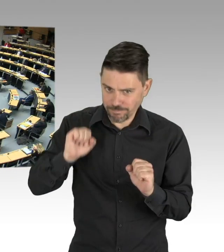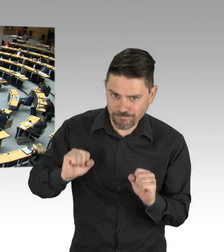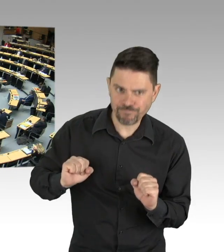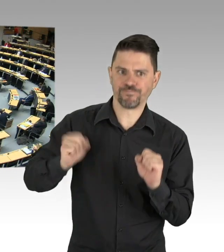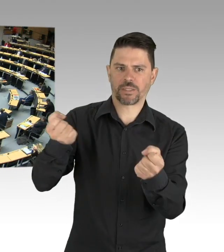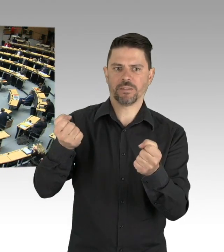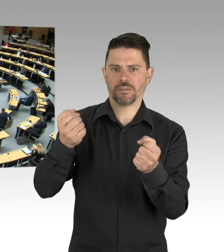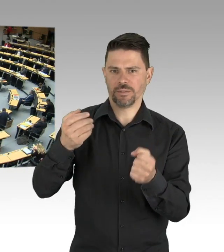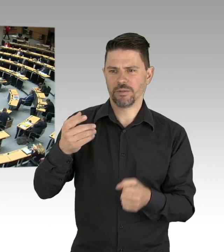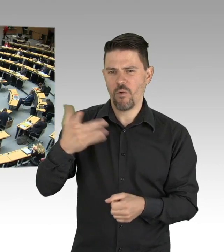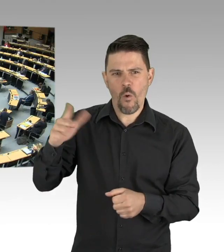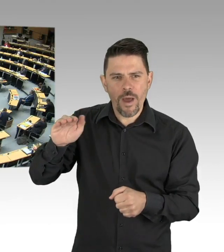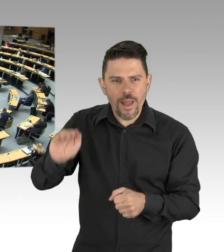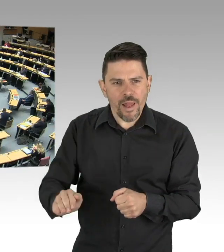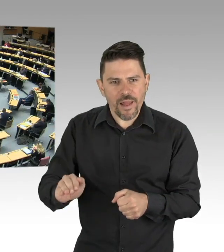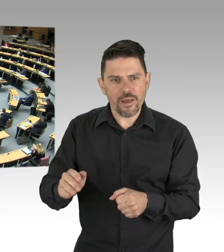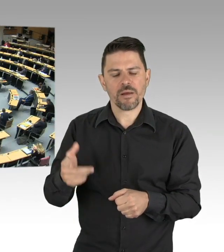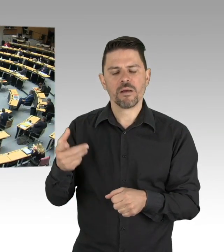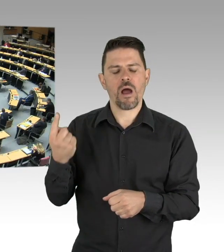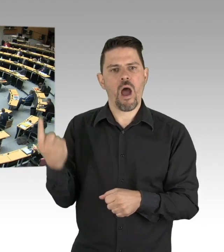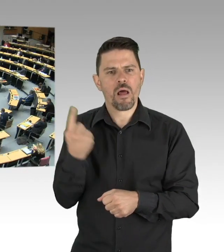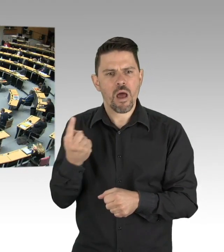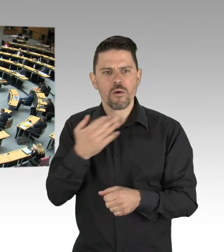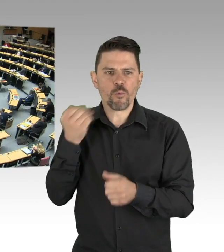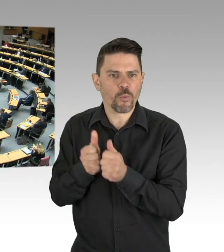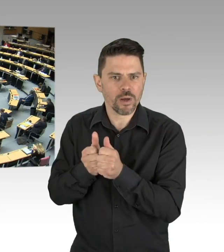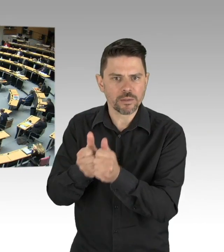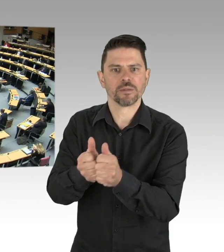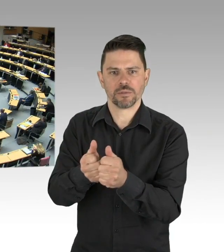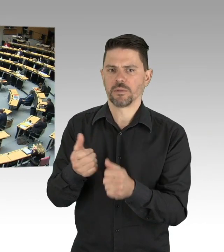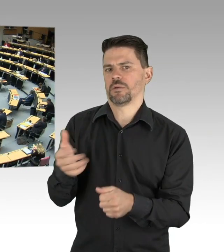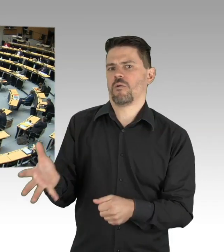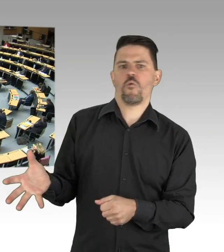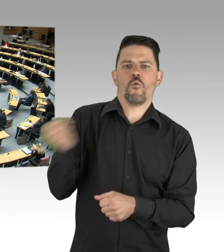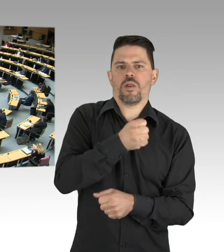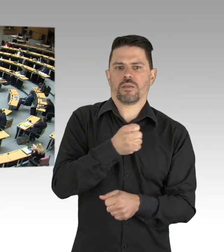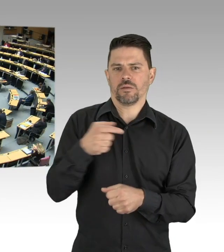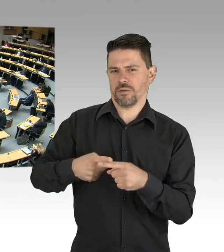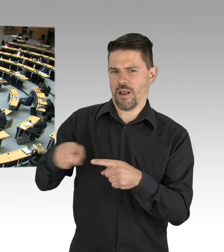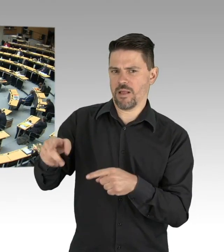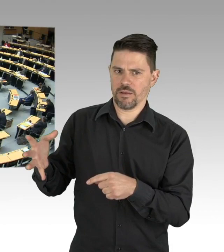das haben wir sogar in Berlin über das geforderte Maß von 5 Menschen pro 20.000 EinwohnerInnen hinaus.